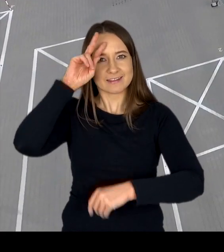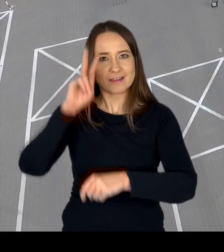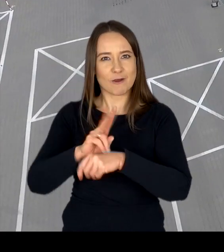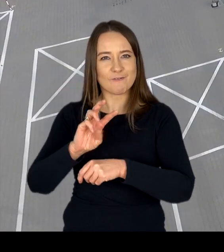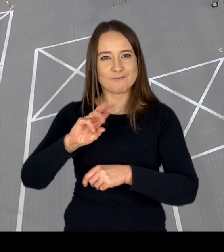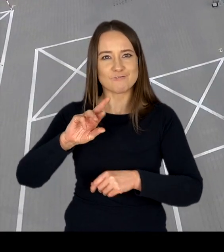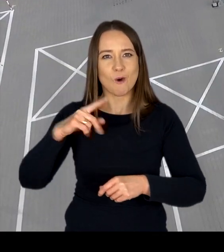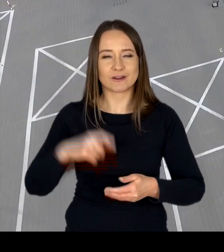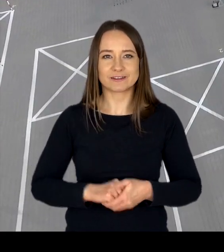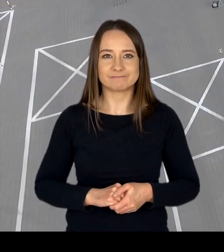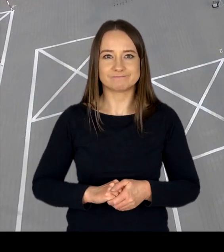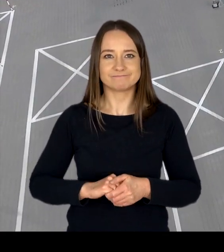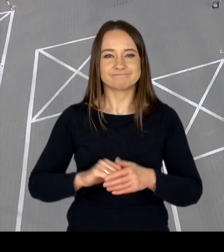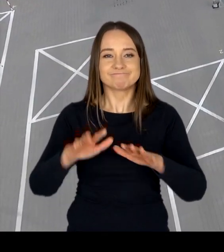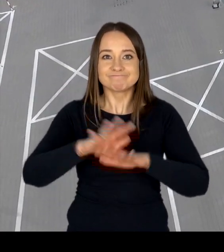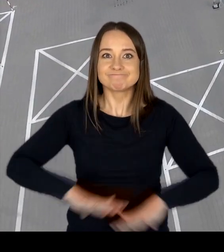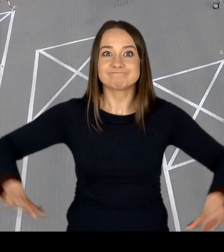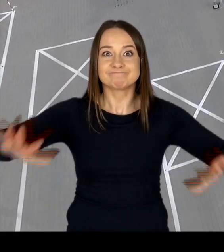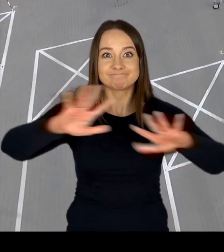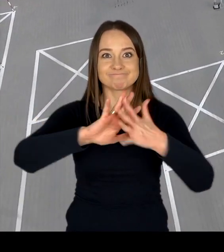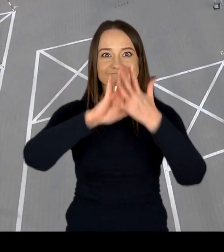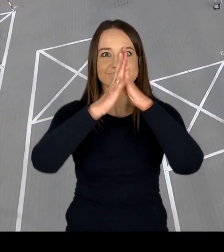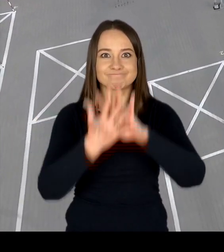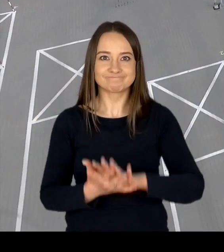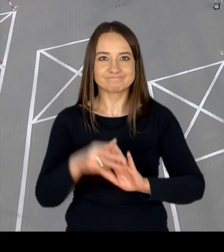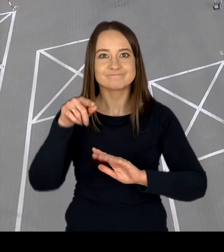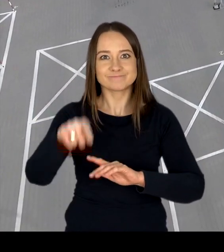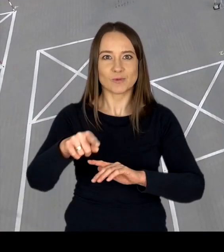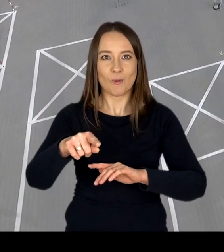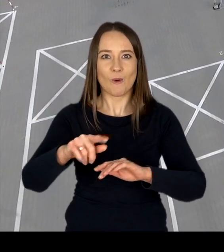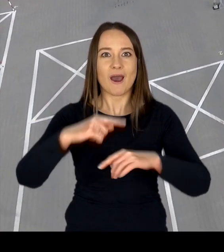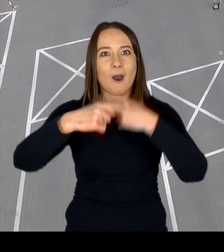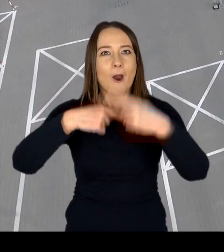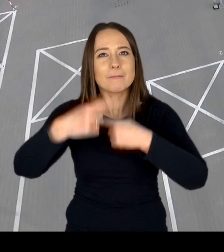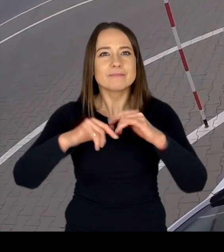Modernizacja infrastruktury, optymalizacja procesu obsługi